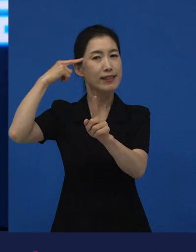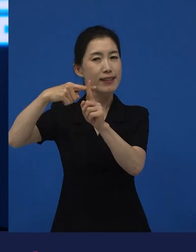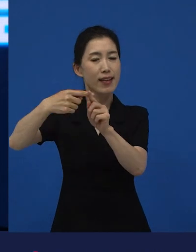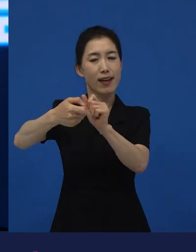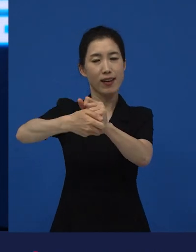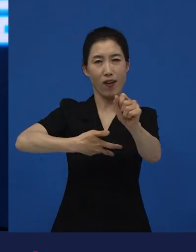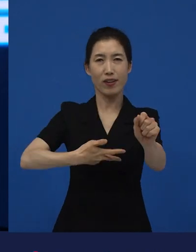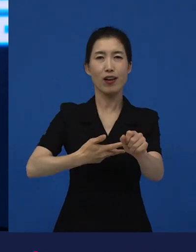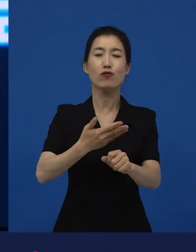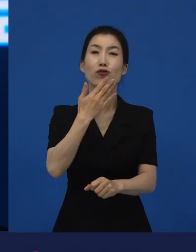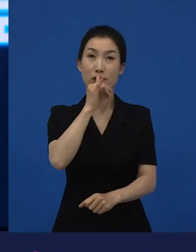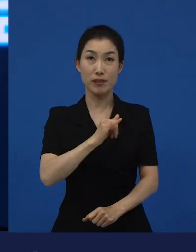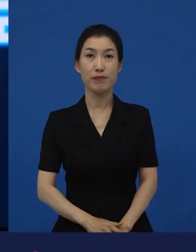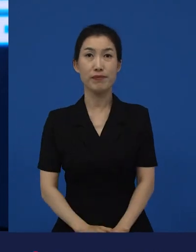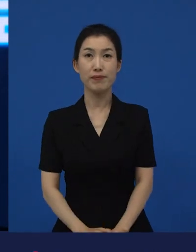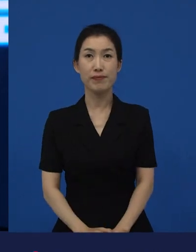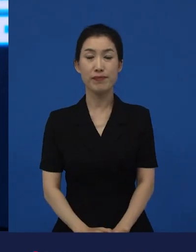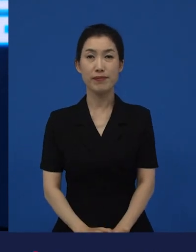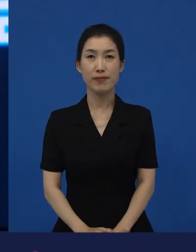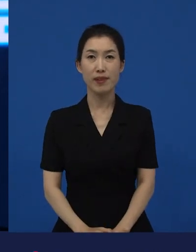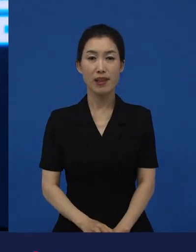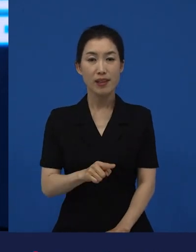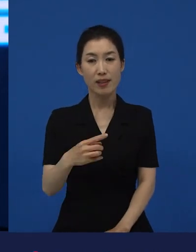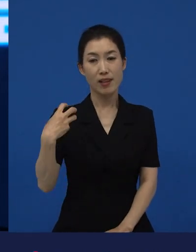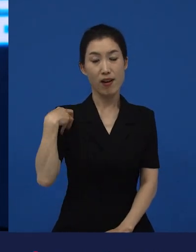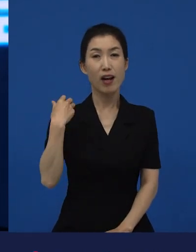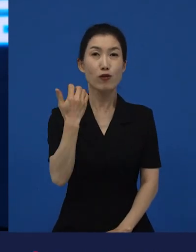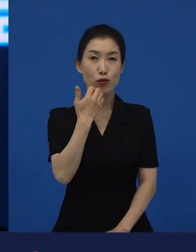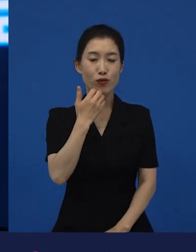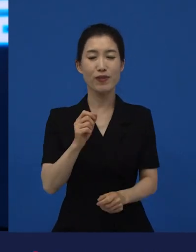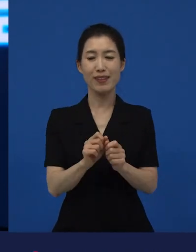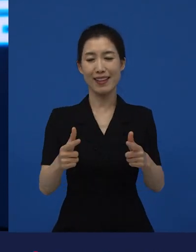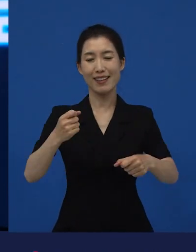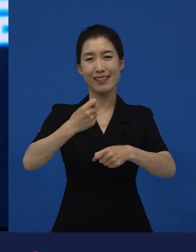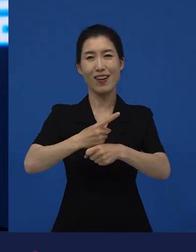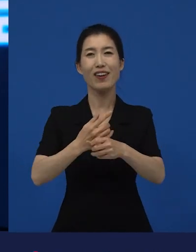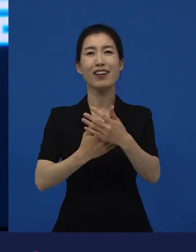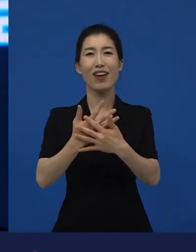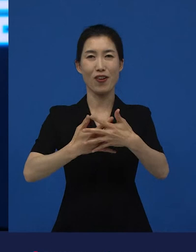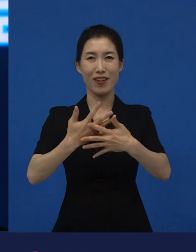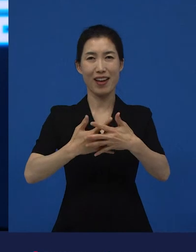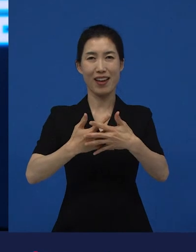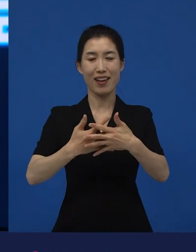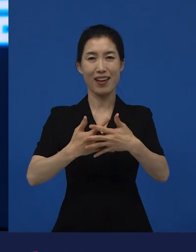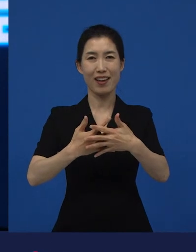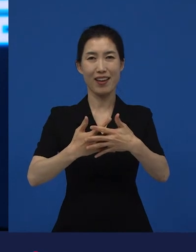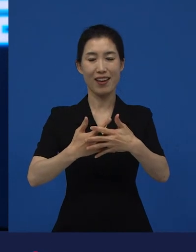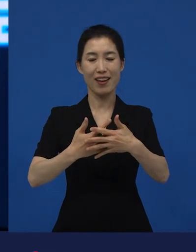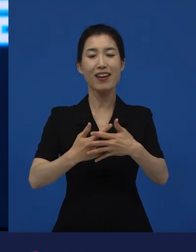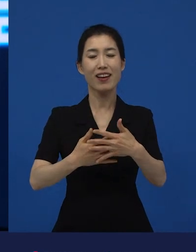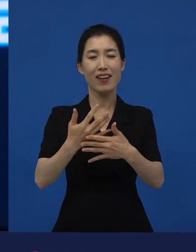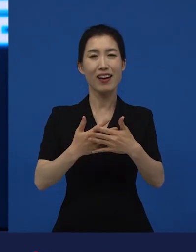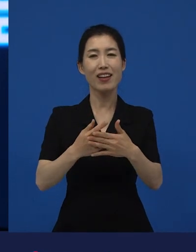그런 역할들을 하고 있는 것들이 결국은 다양성 영화들이 해주고 있는 역할들 중에 하나여서